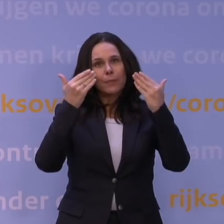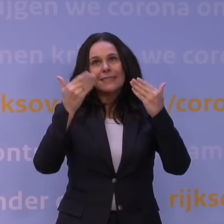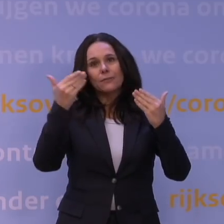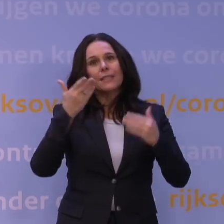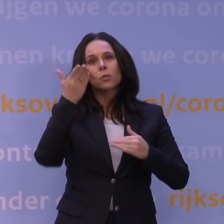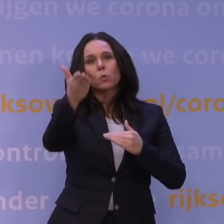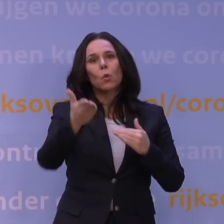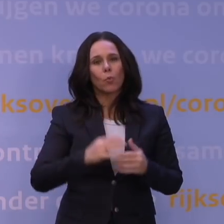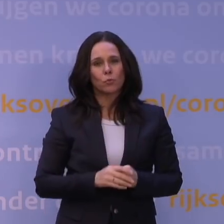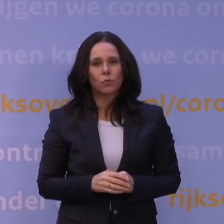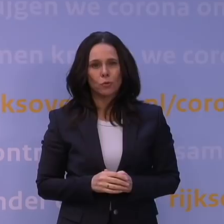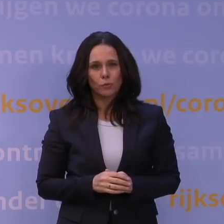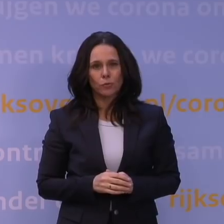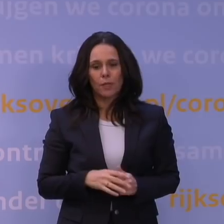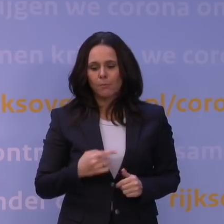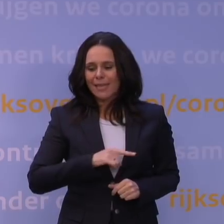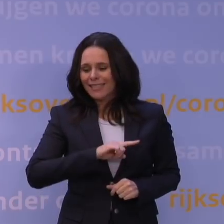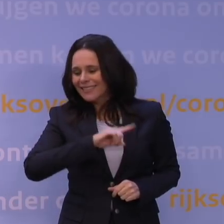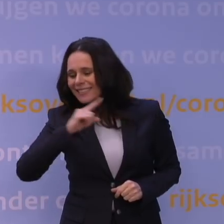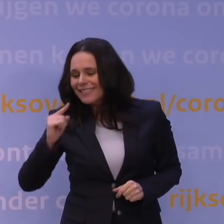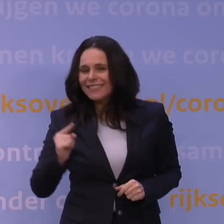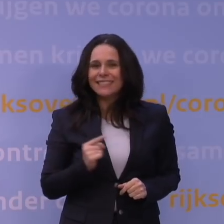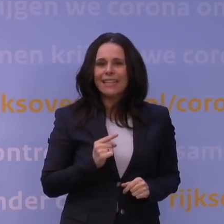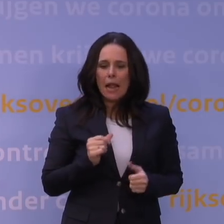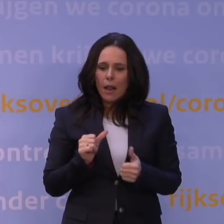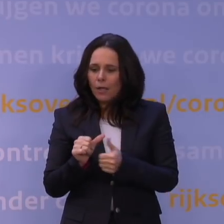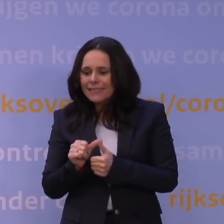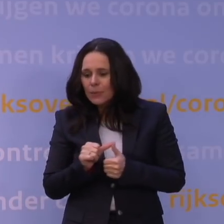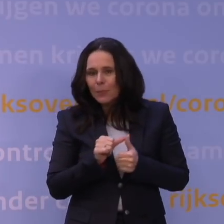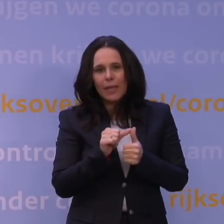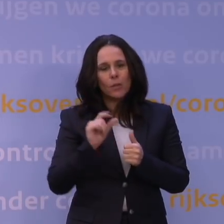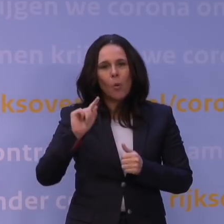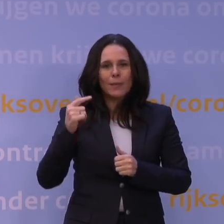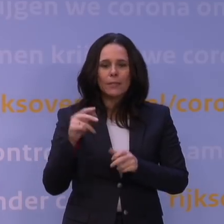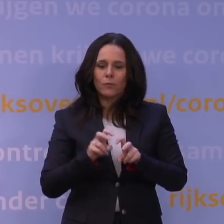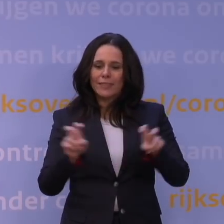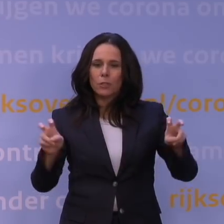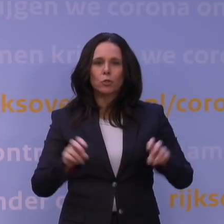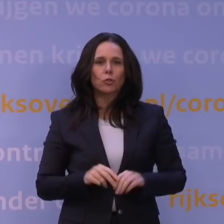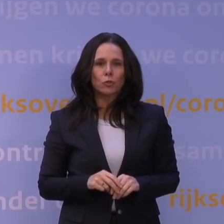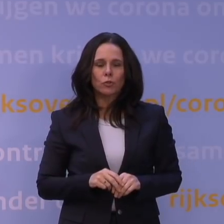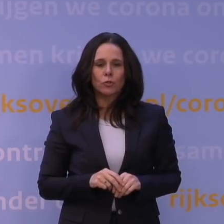dat je veel sneller wil kunnen anticiperen op een nieuw virus. De isolatie is makkelijk,